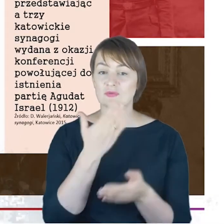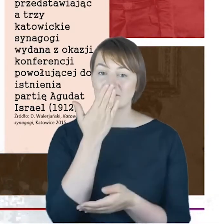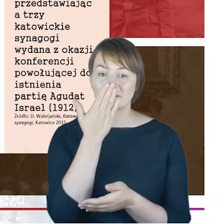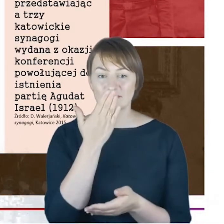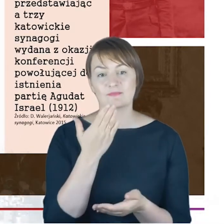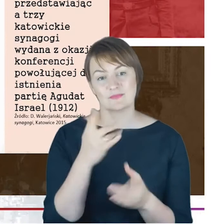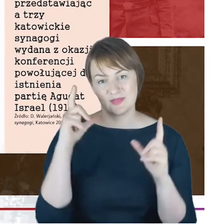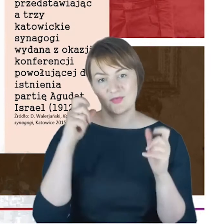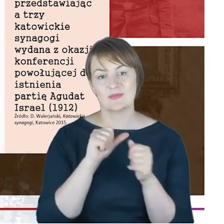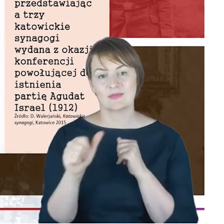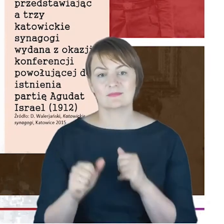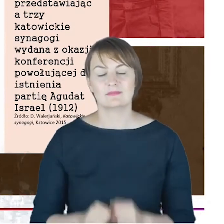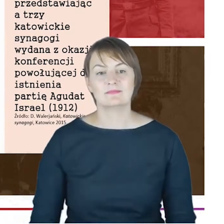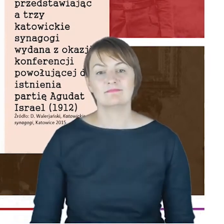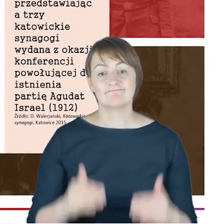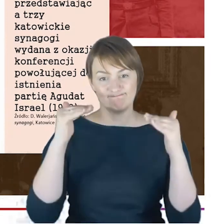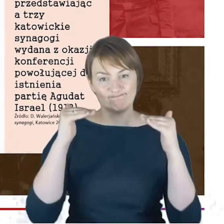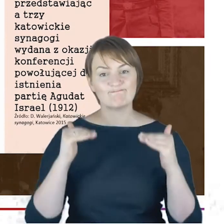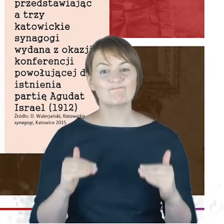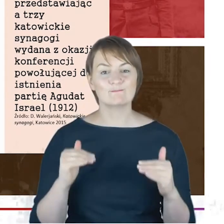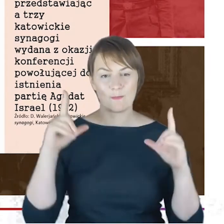A tutaj, Drodzy Państwo, już dochodząc do działalności